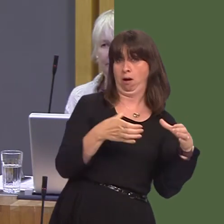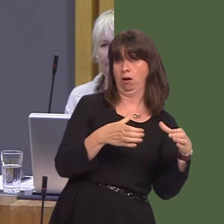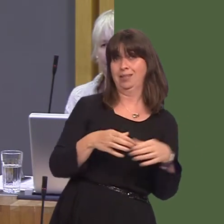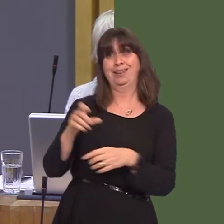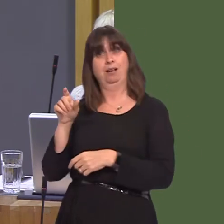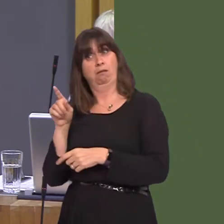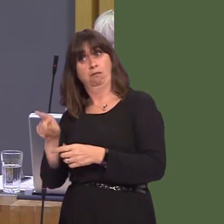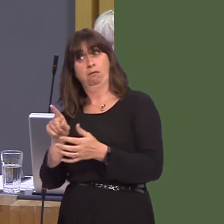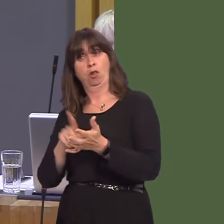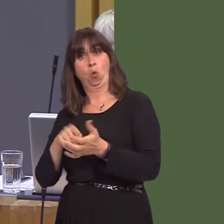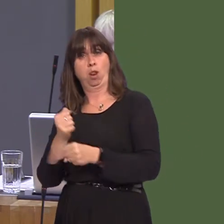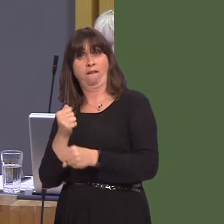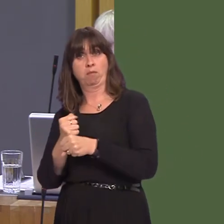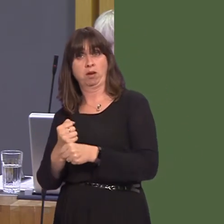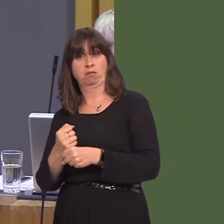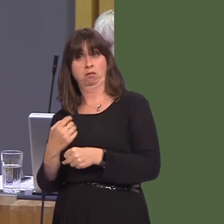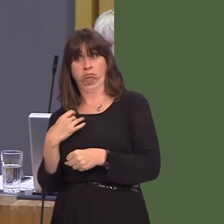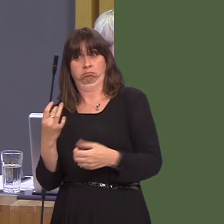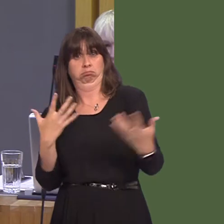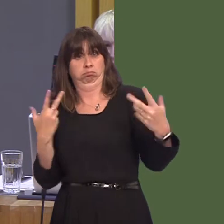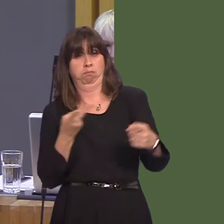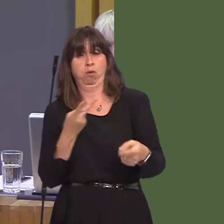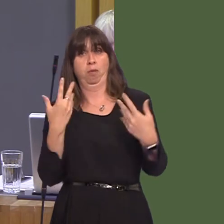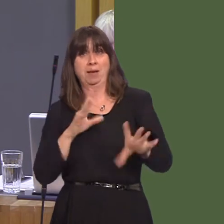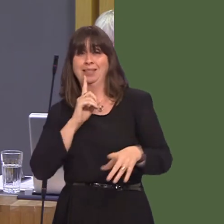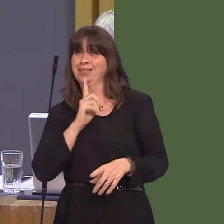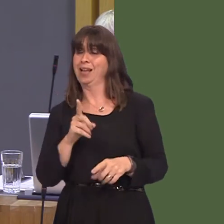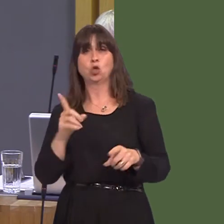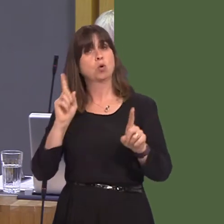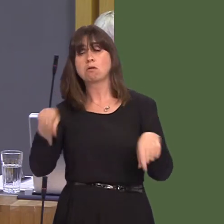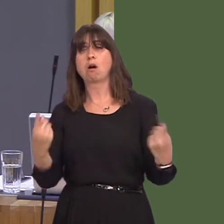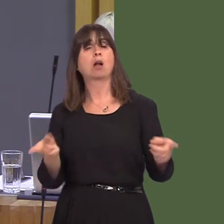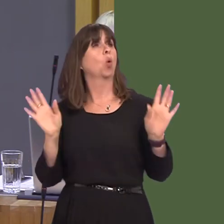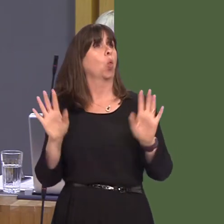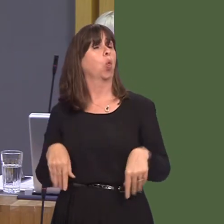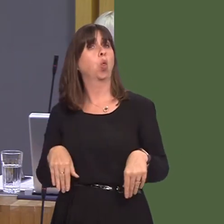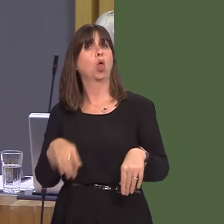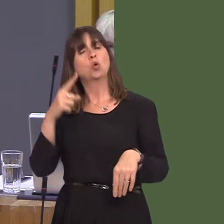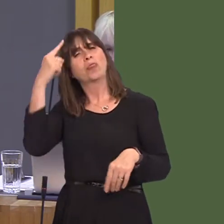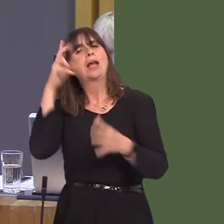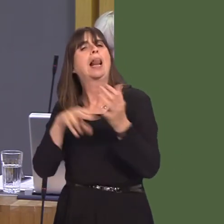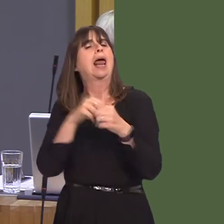to toe the London Labour line, putting the interests of your own party before the interests